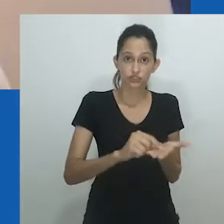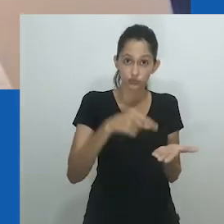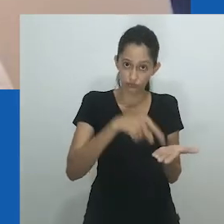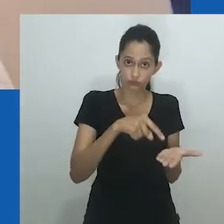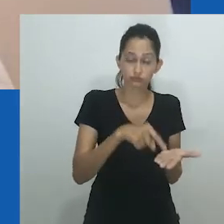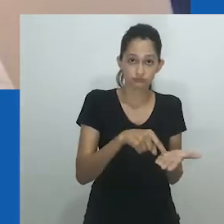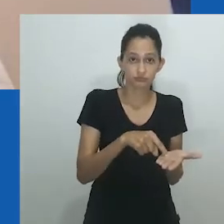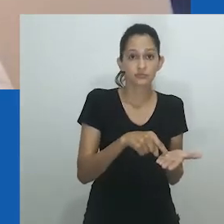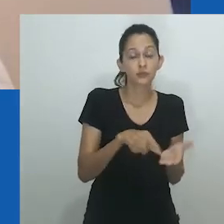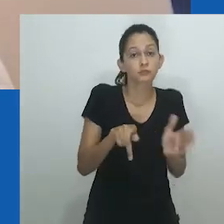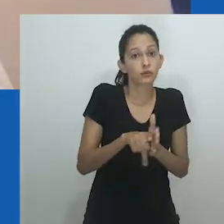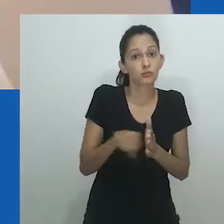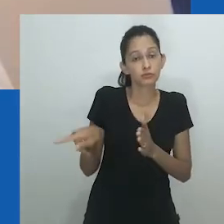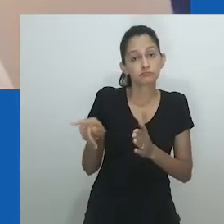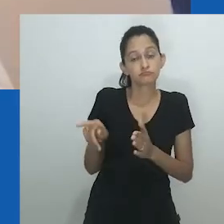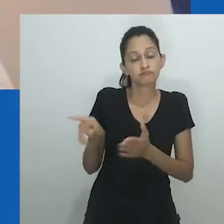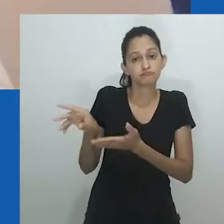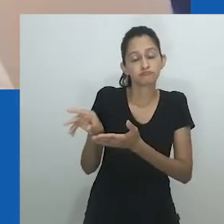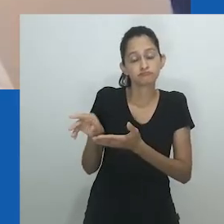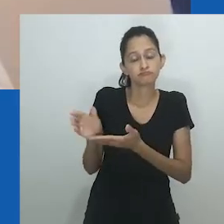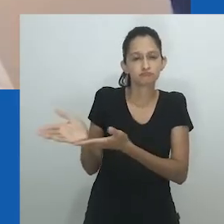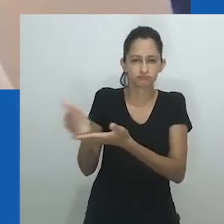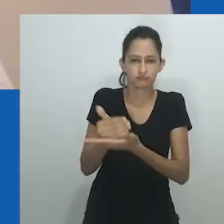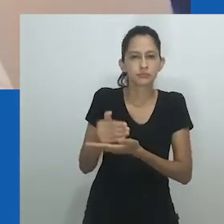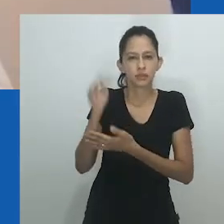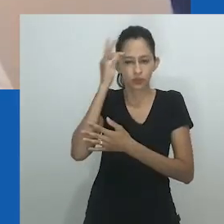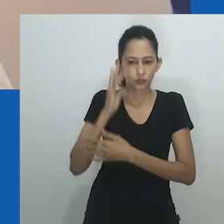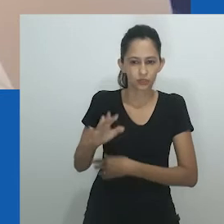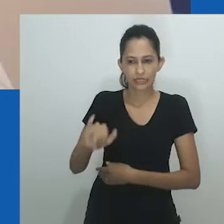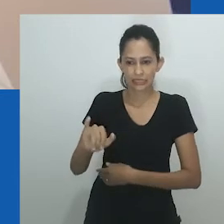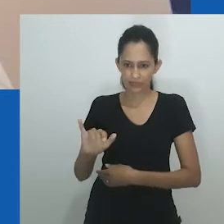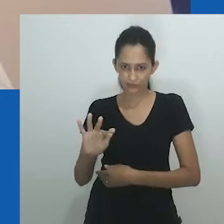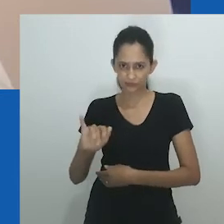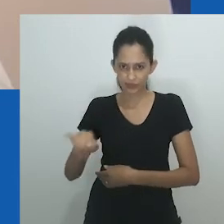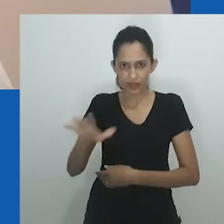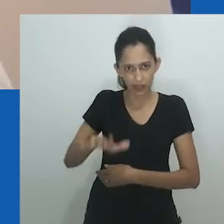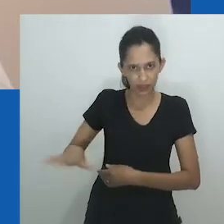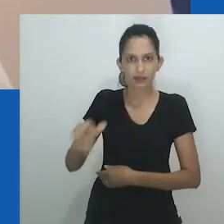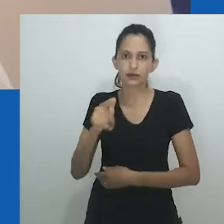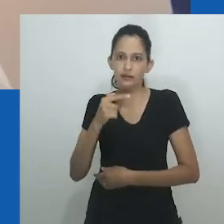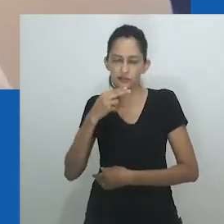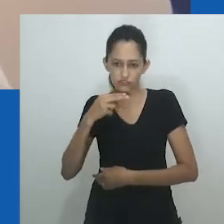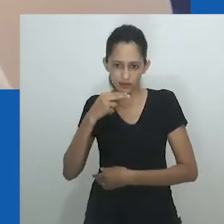Esse, que pode ser considerado um estudo de gênero e sexo decolonial em uma cidade nigeriana,